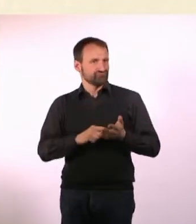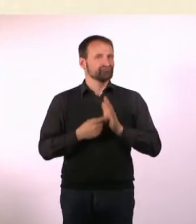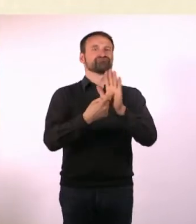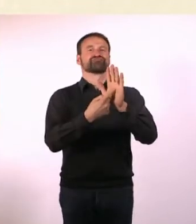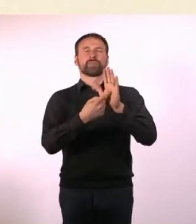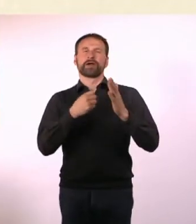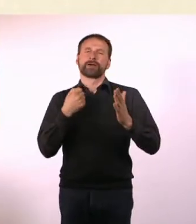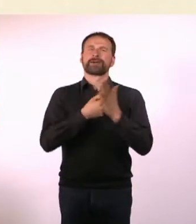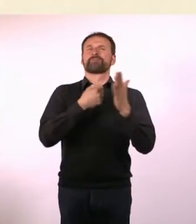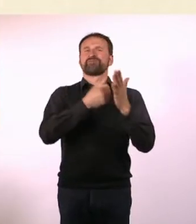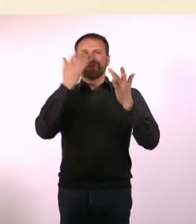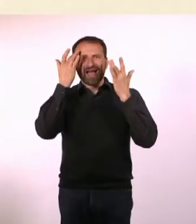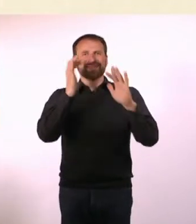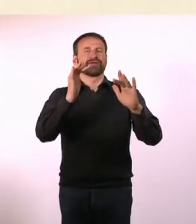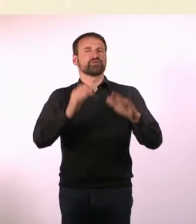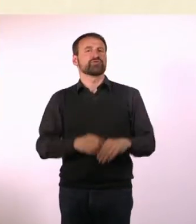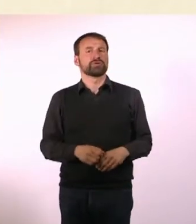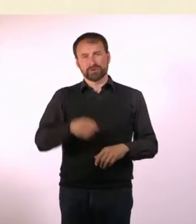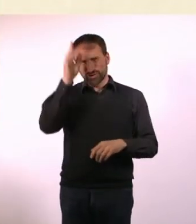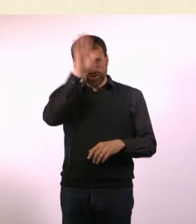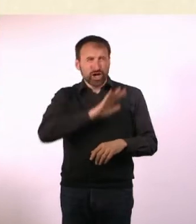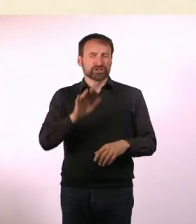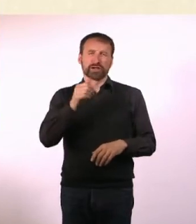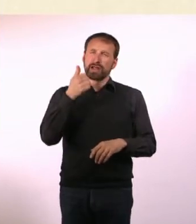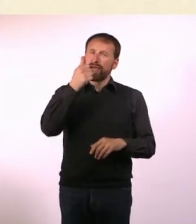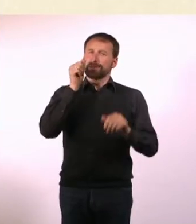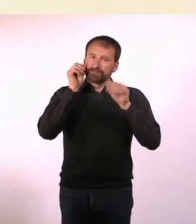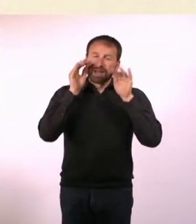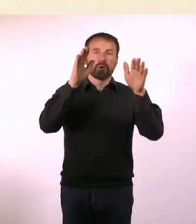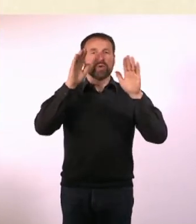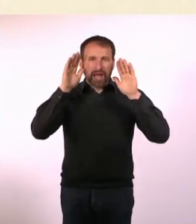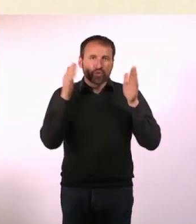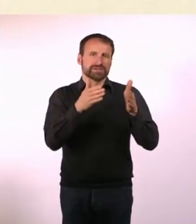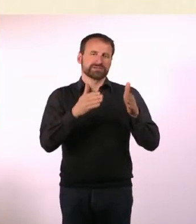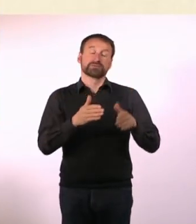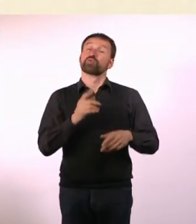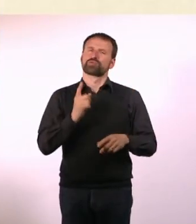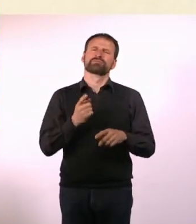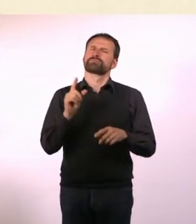für eine Millionen Autisten in Deutschland, und mindestens genauso viele ADHSler ... und deren Familien.*